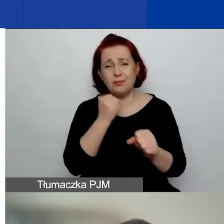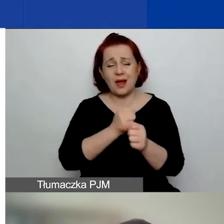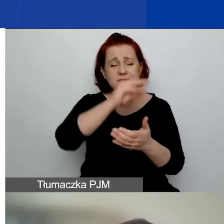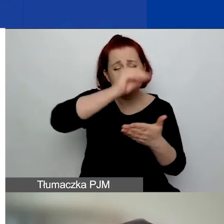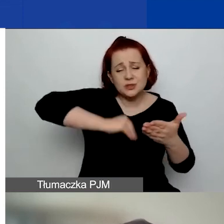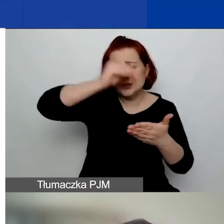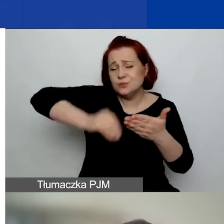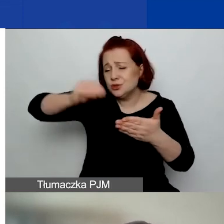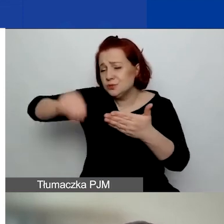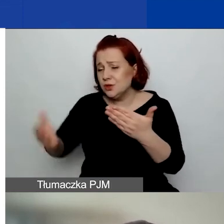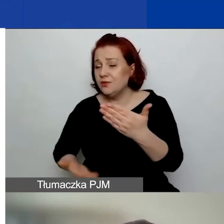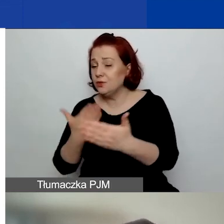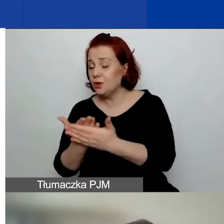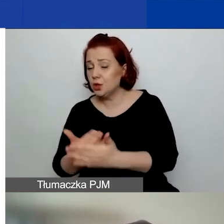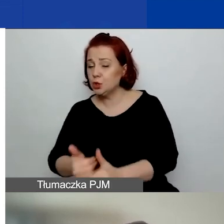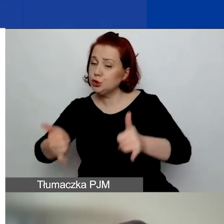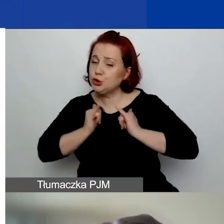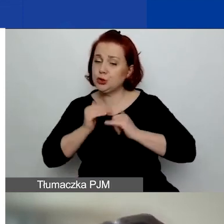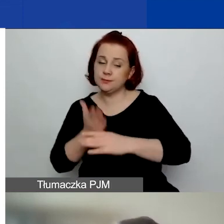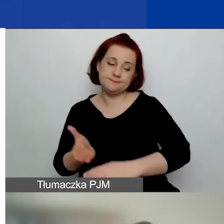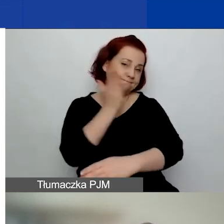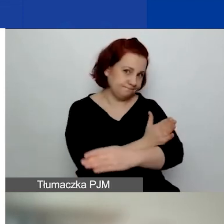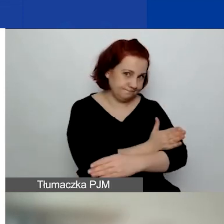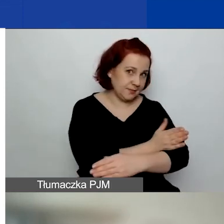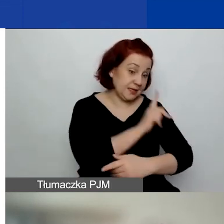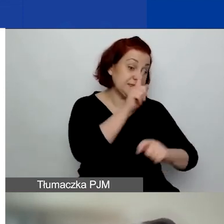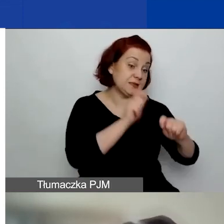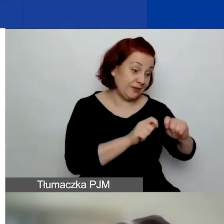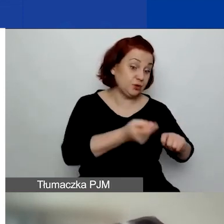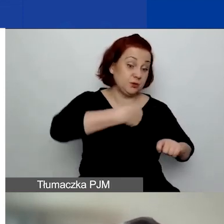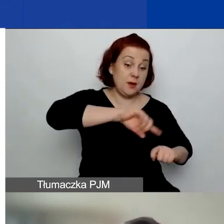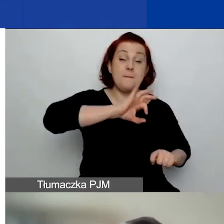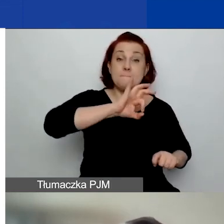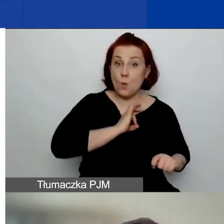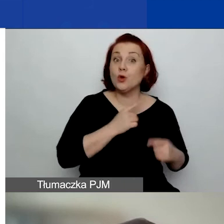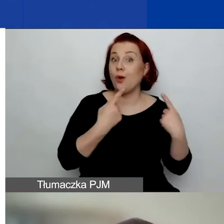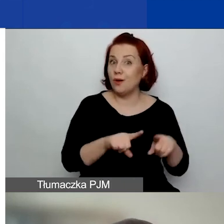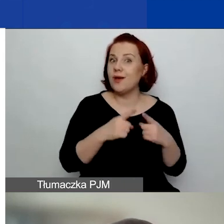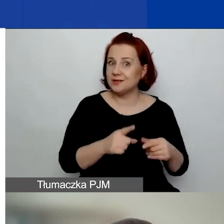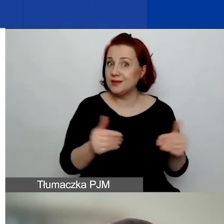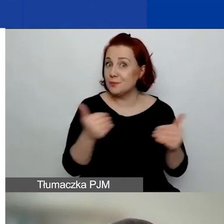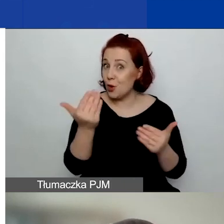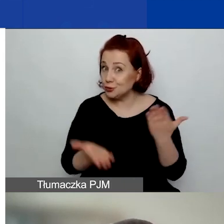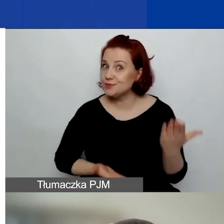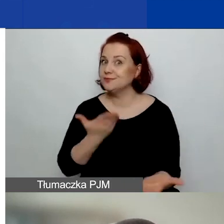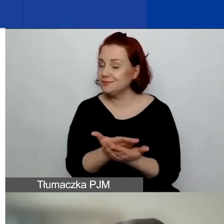żeby naprawdę sprawdzić, czy wasza organizacja jest kwalifikowanym wnioskodawcą.